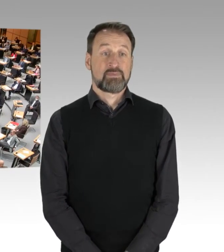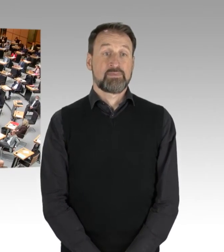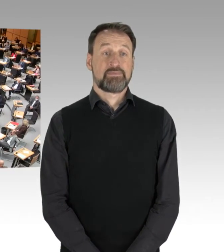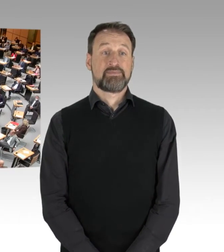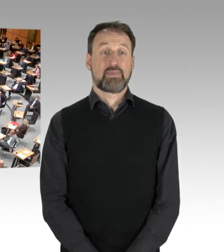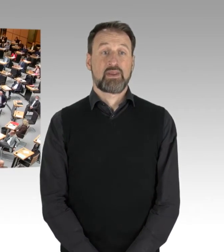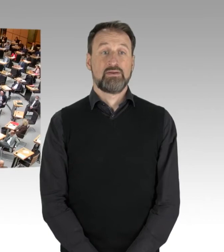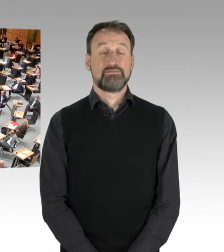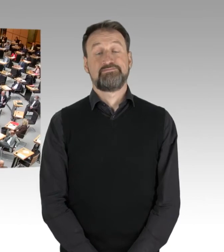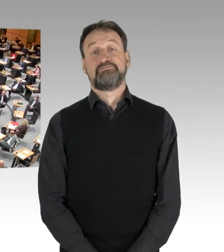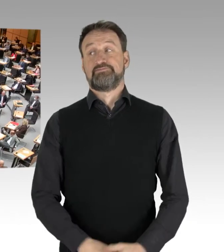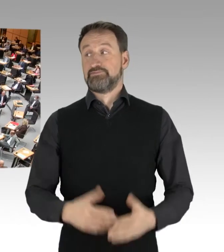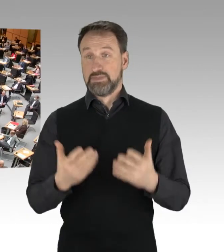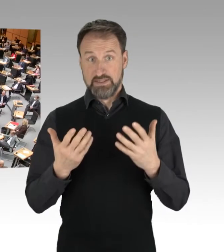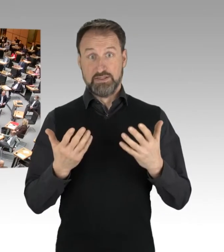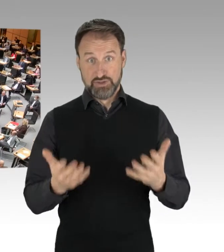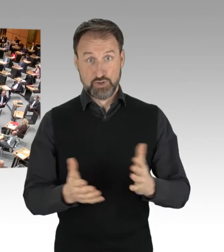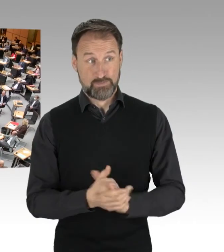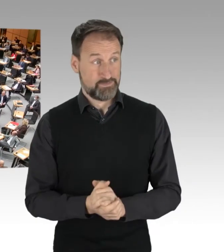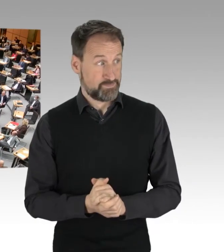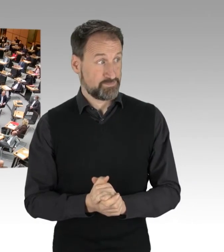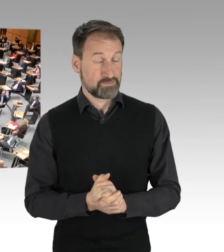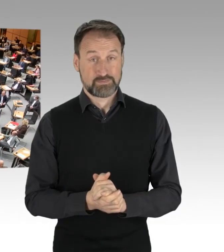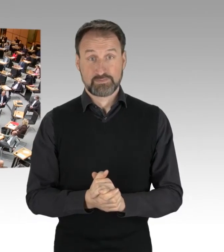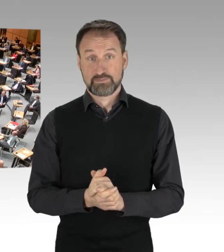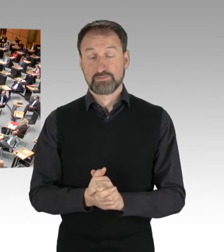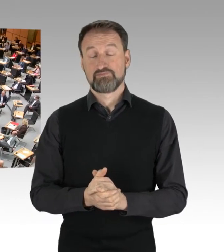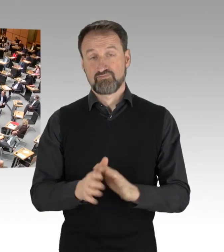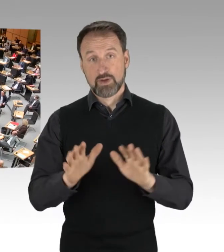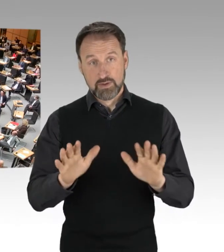(Präsidium) So, dann können wir uns wieder beruhigen.